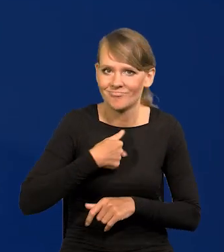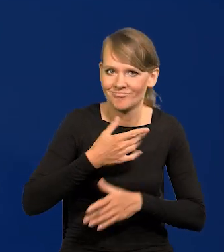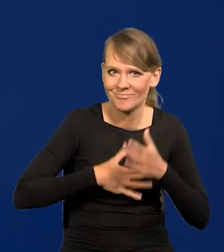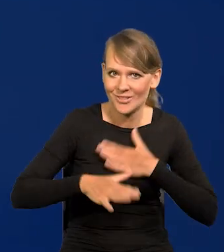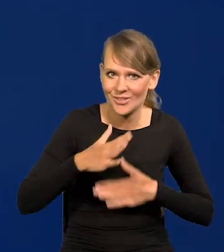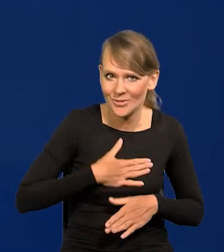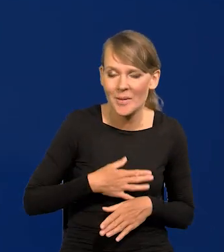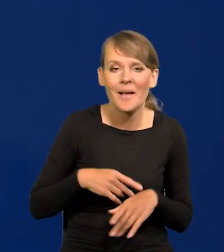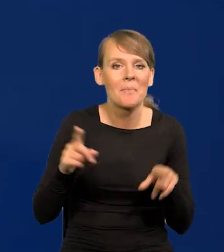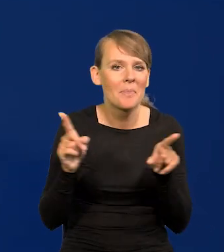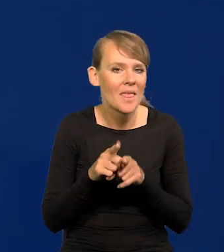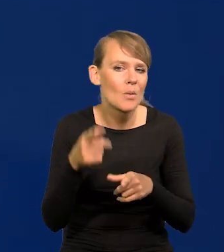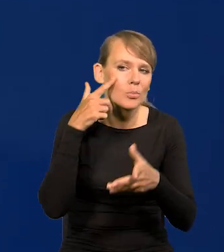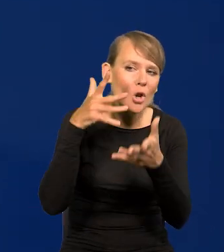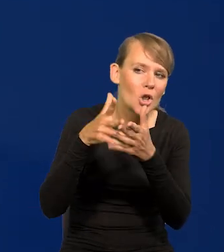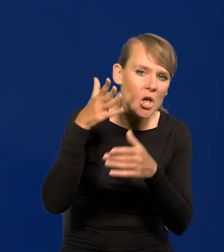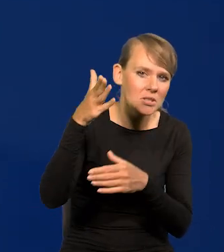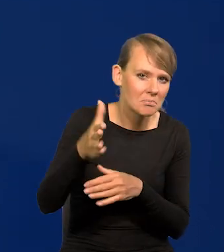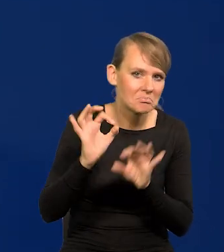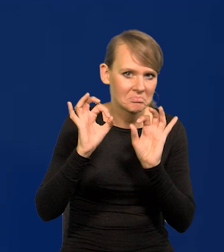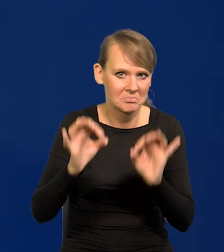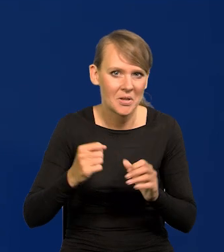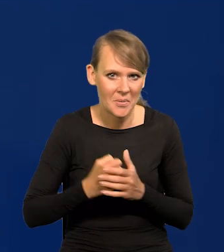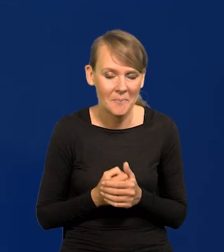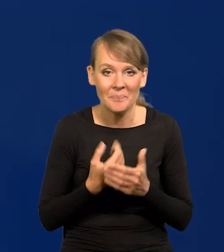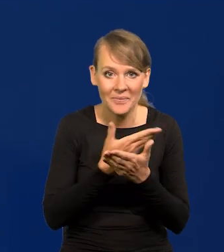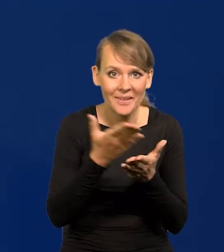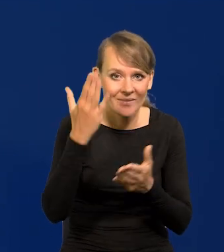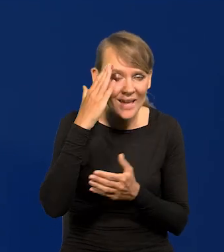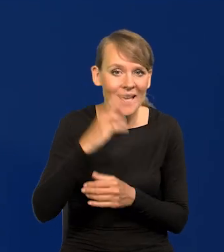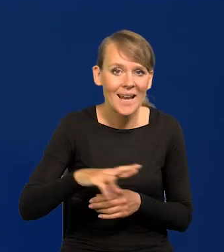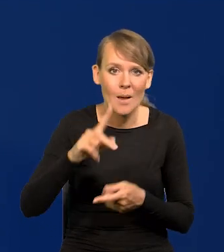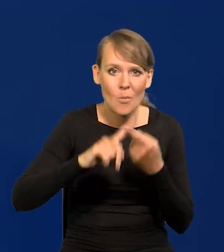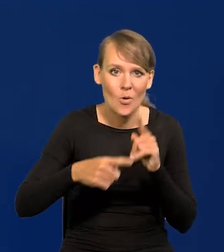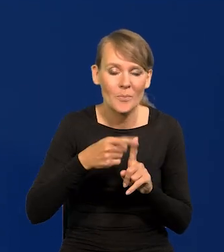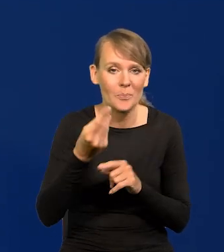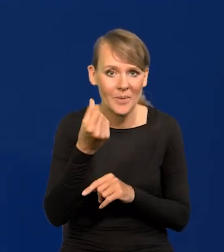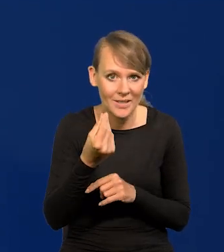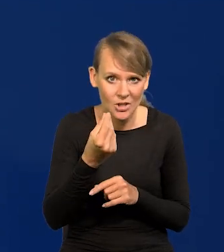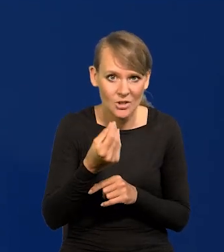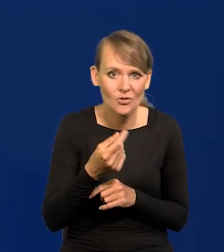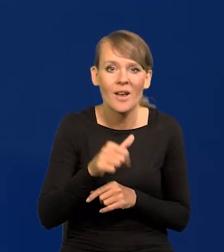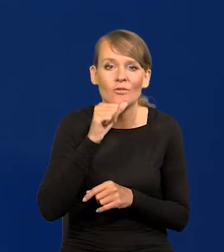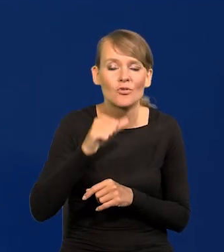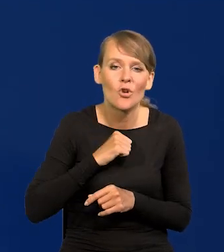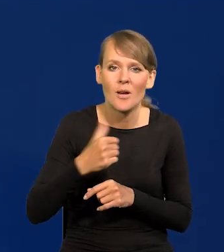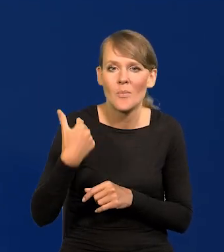Dobre są też przewidywania. Jak Państwo wiedzą, Rada Polityki Pieniężnej podjęła wczoraj decyzję